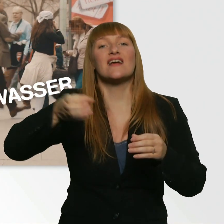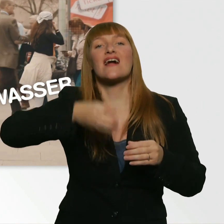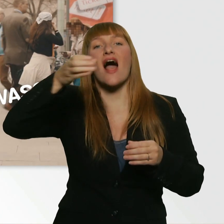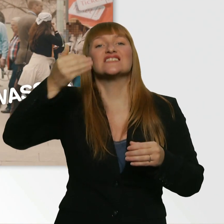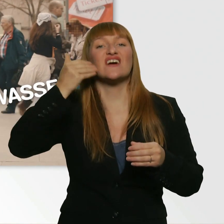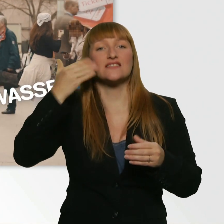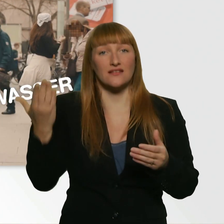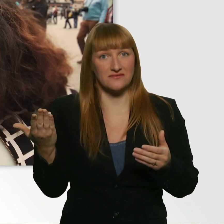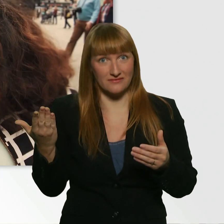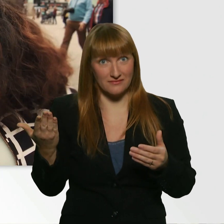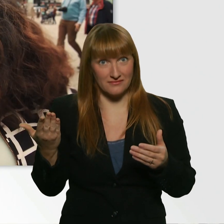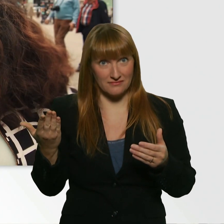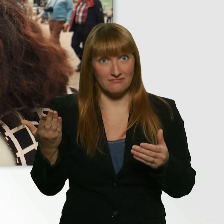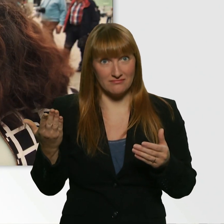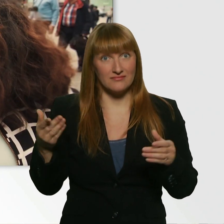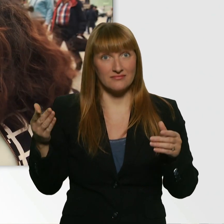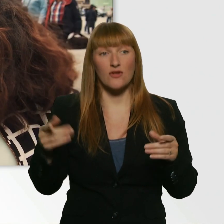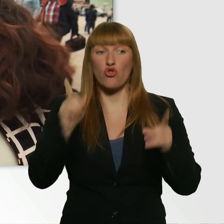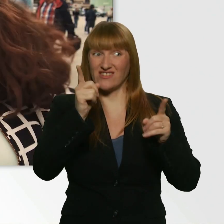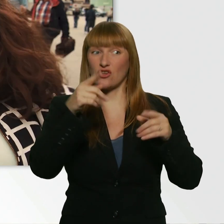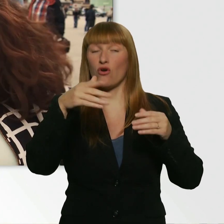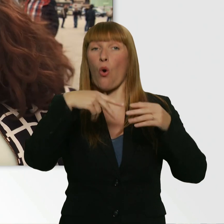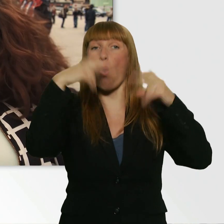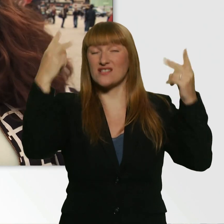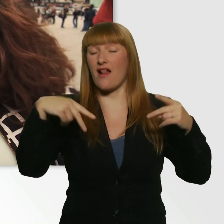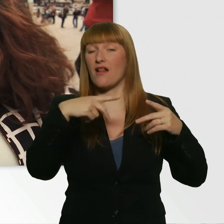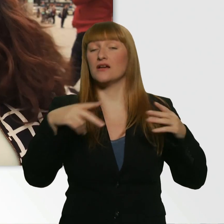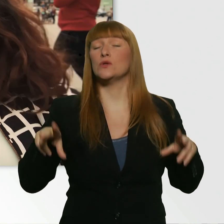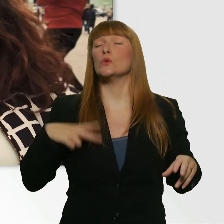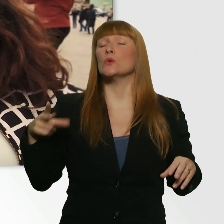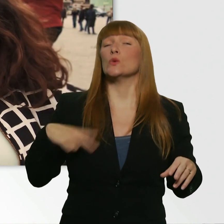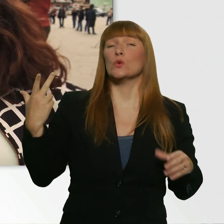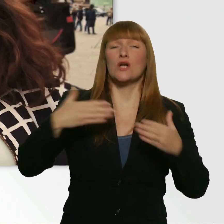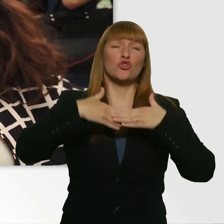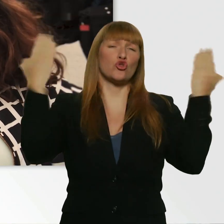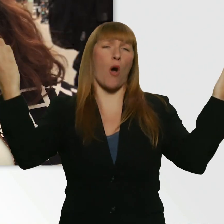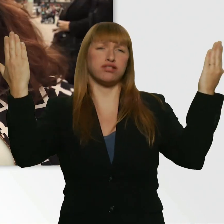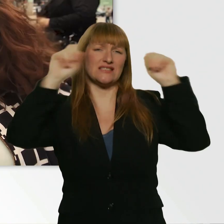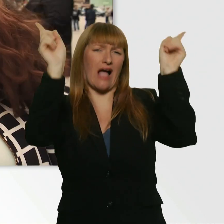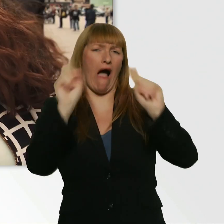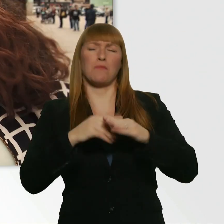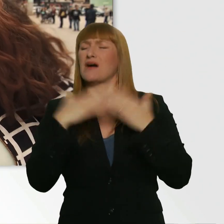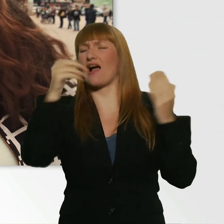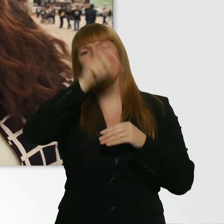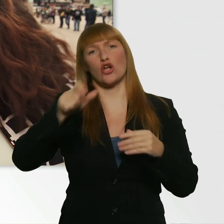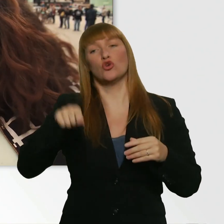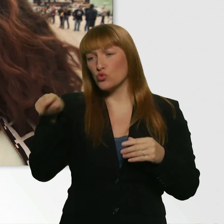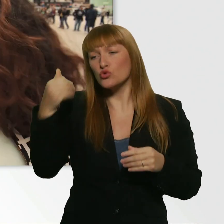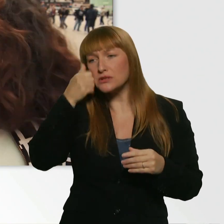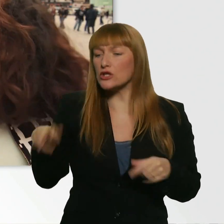Weißt du, da kommen Top-Stars rein. Die sind komplett verpflegt. Und dann kommst du mit dem Rollstuhl da an und sagst: Hallo, ich hätte gern ein Glas Wasser.